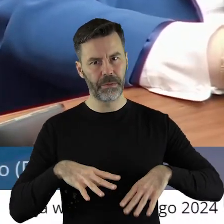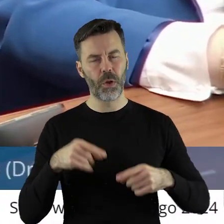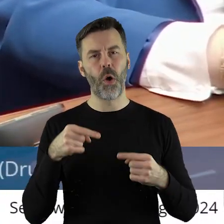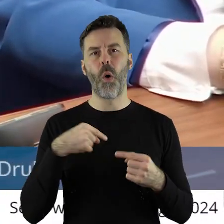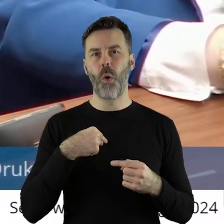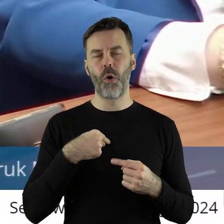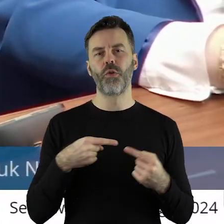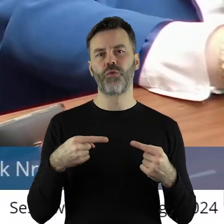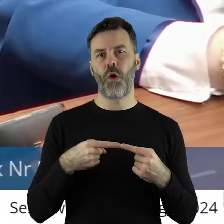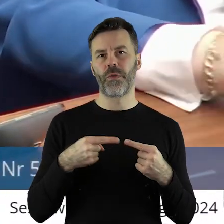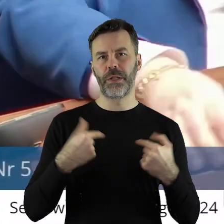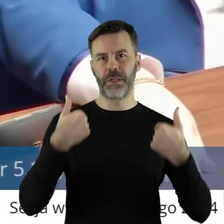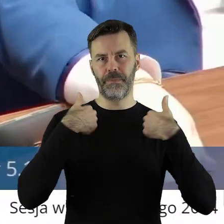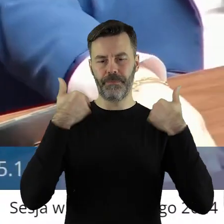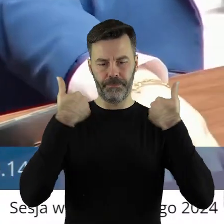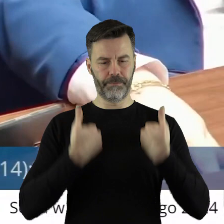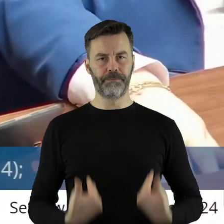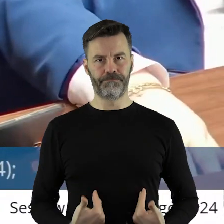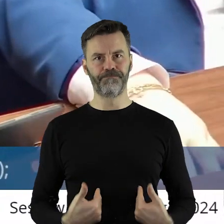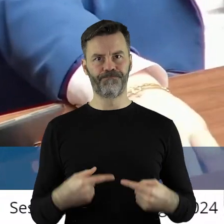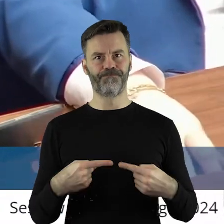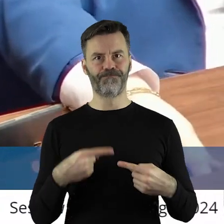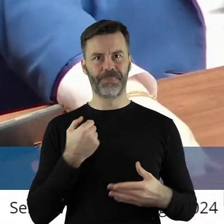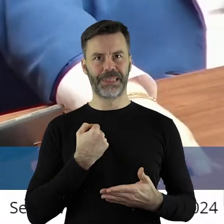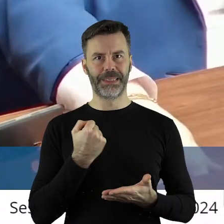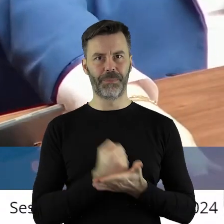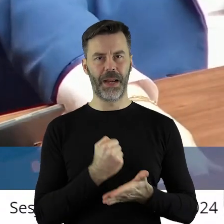dotyczy to mojej osoby, ta uchwała.